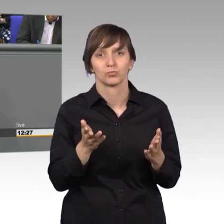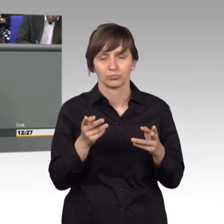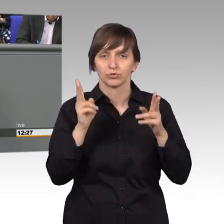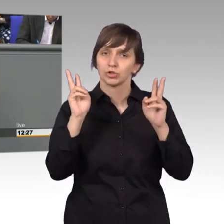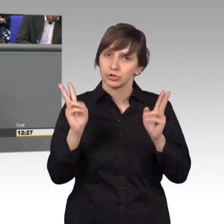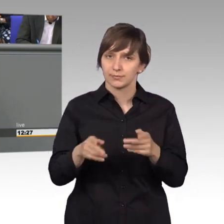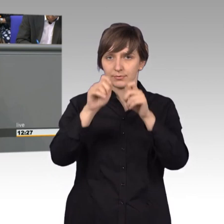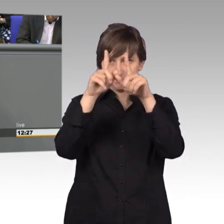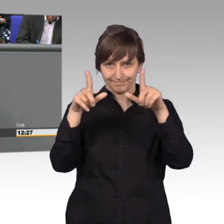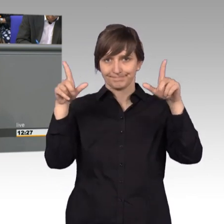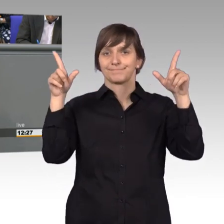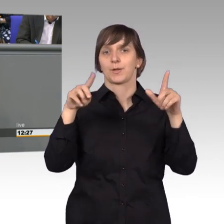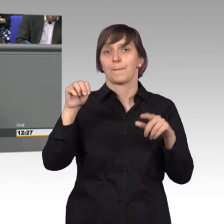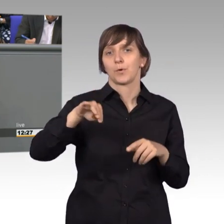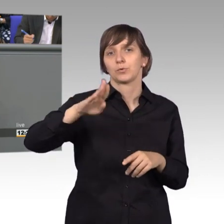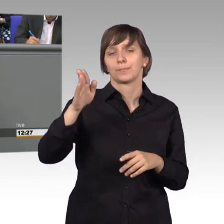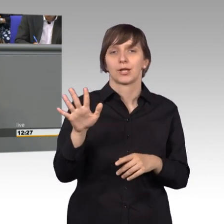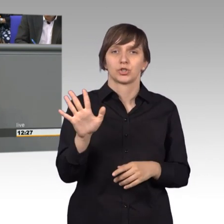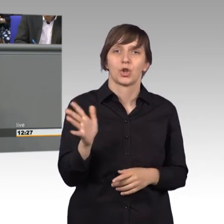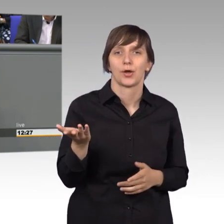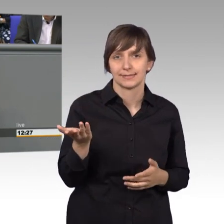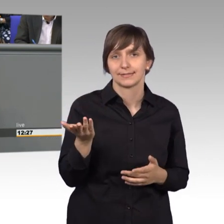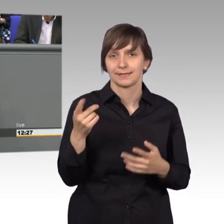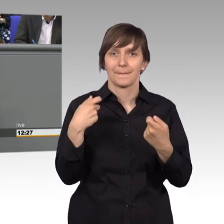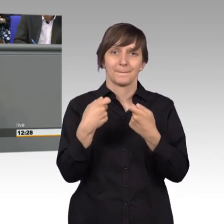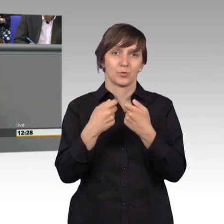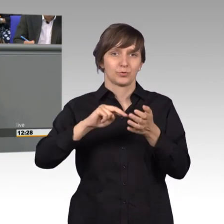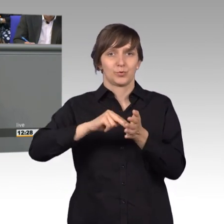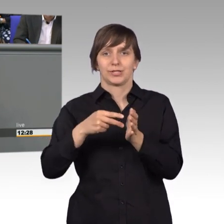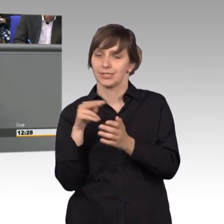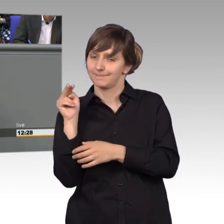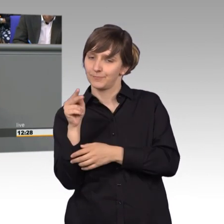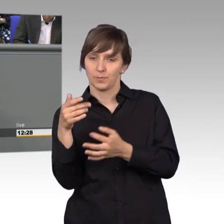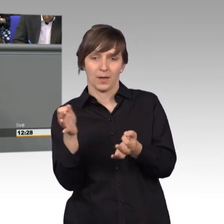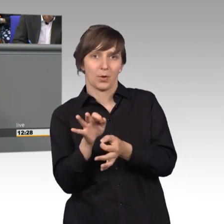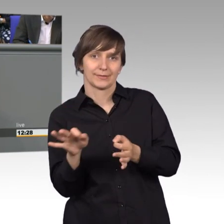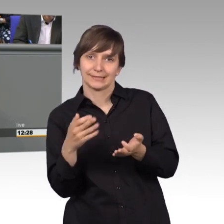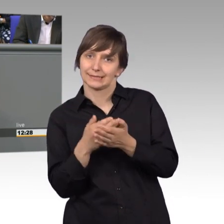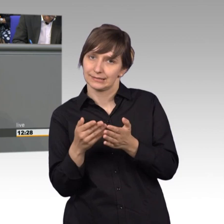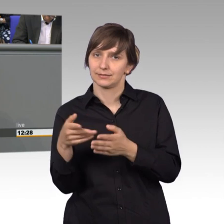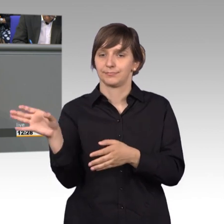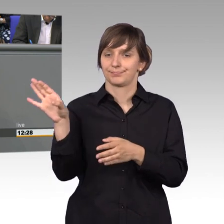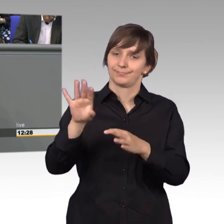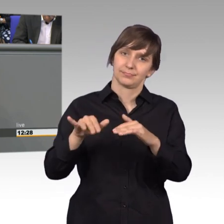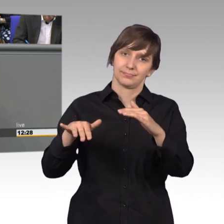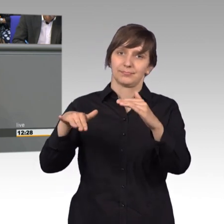dass man die Mühlenbergschleuse aus Bundespolitischer Sicht nicht mehr braucht und man wollte sie zuschütten. Dem Land wurde das